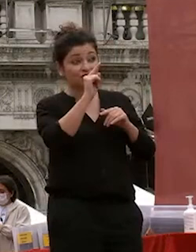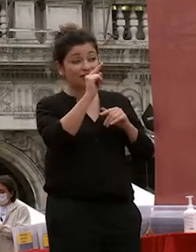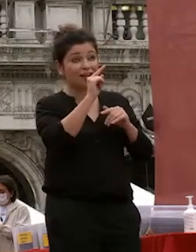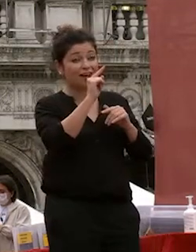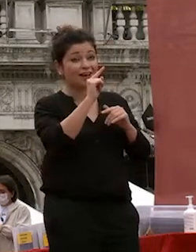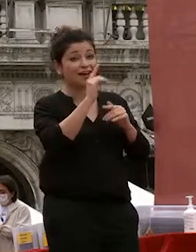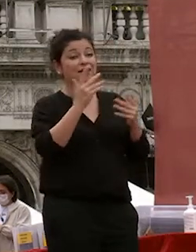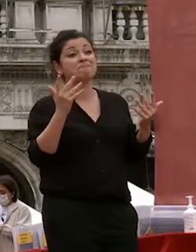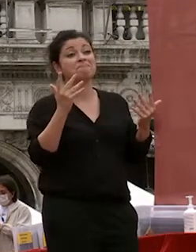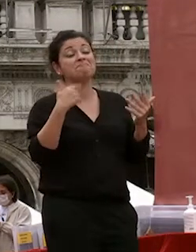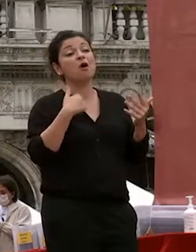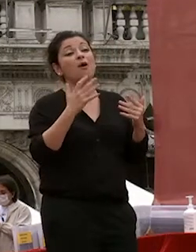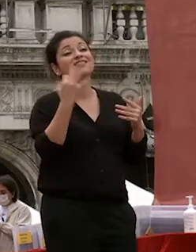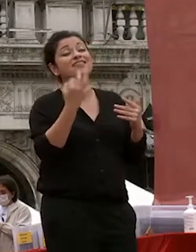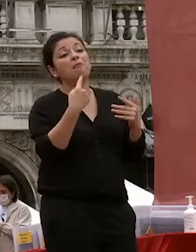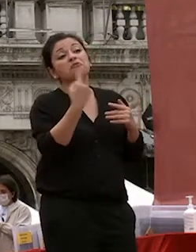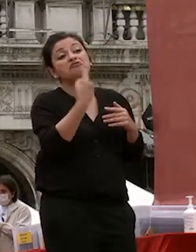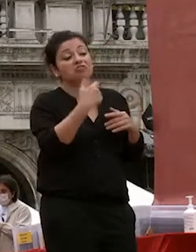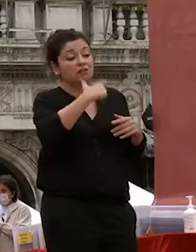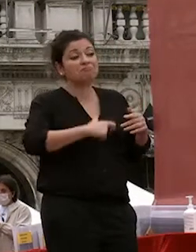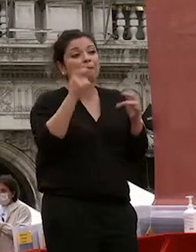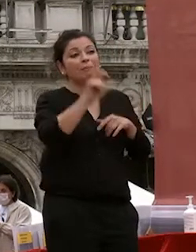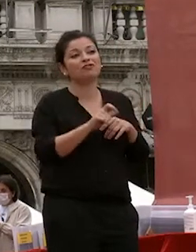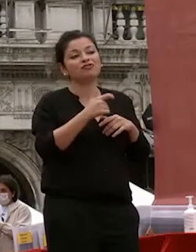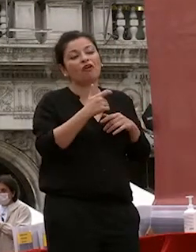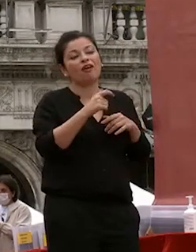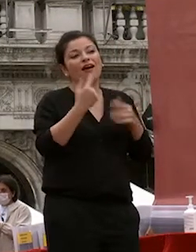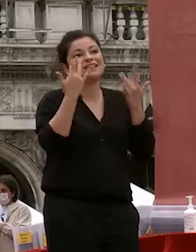classificato come una persona abbastanza semplice ma con i miei collaboratori